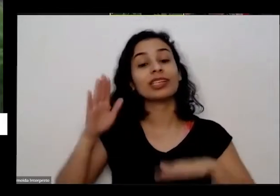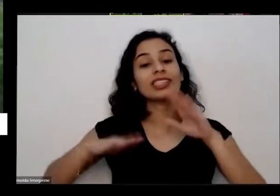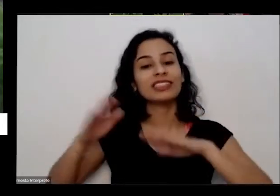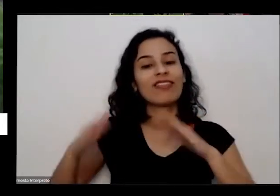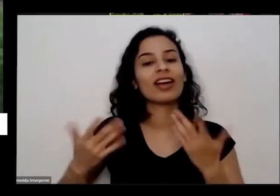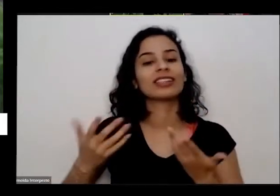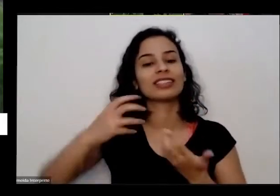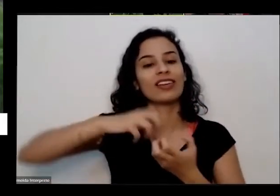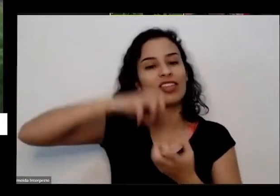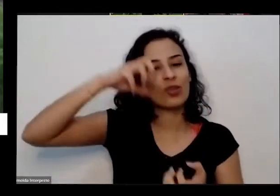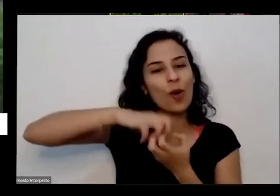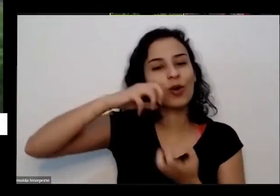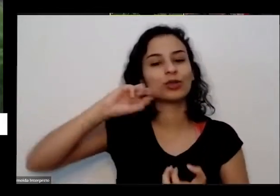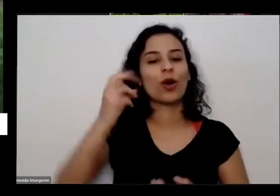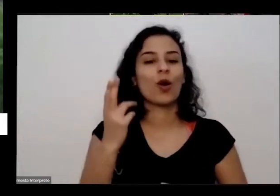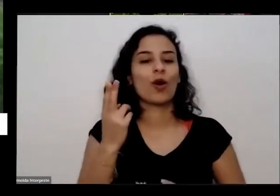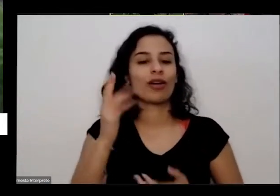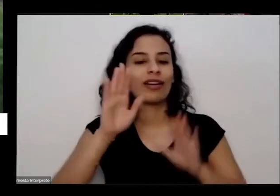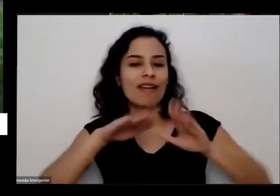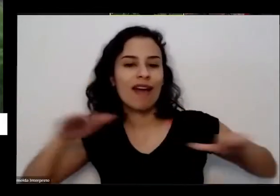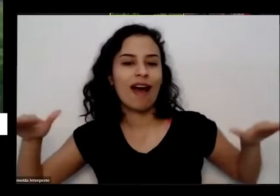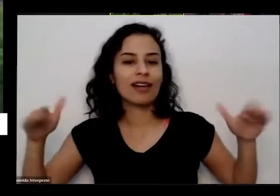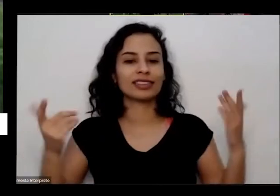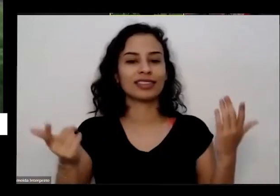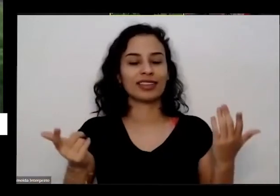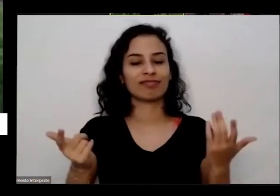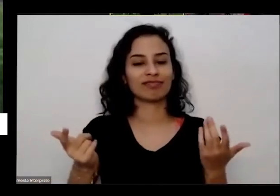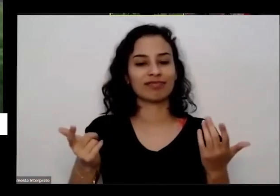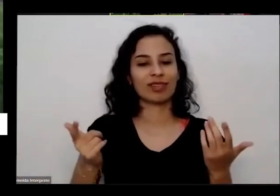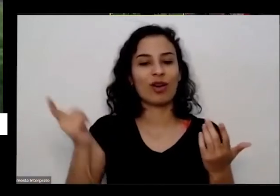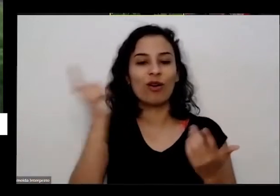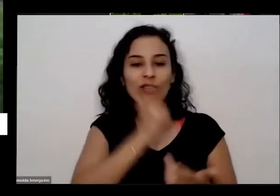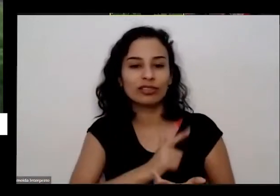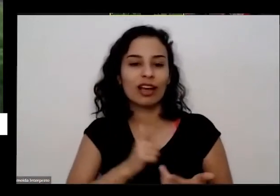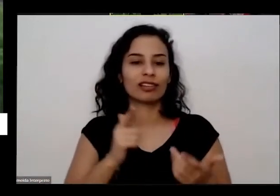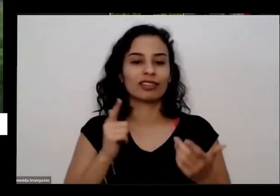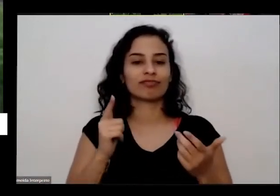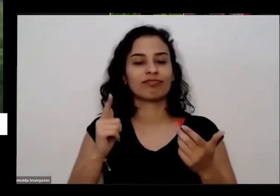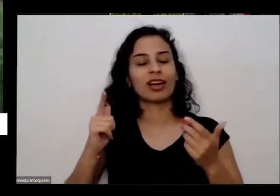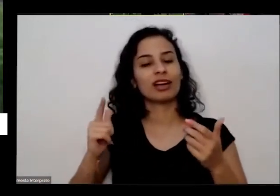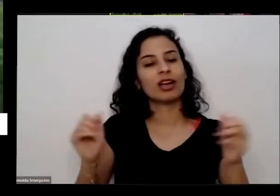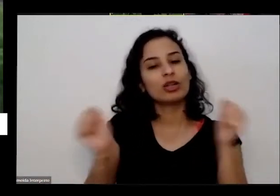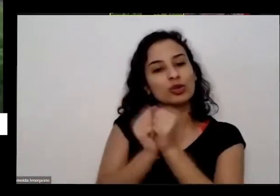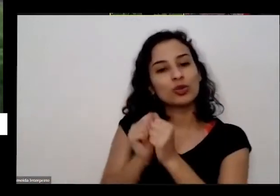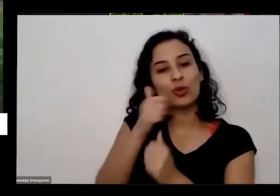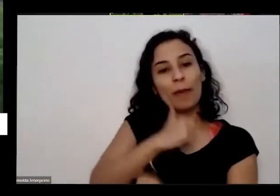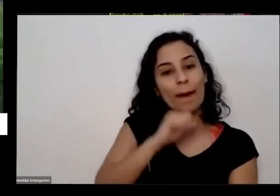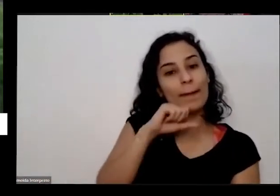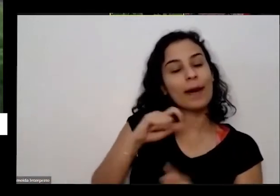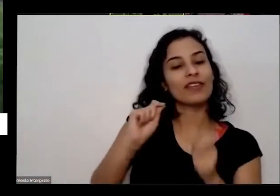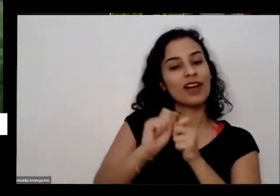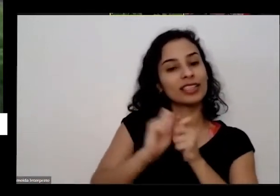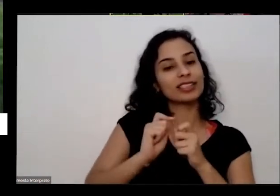ela que ela deu esse depoimento E aí eu percebi o alcance que tem tudo isso né e fiz aquela ponte